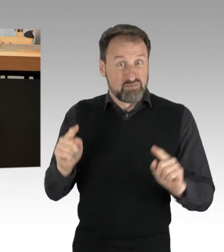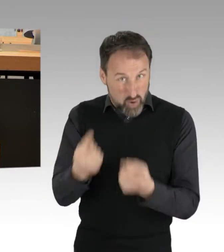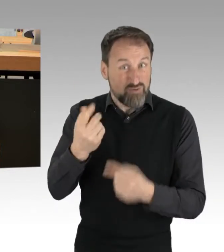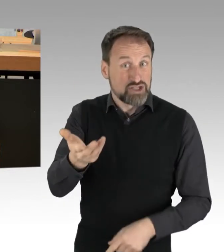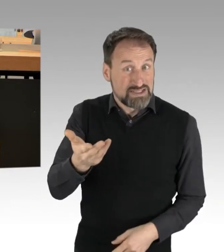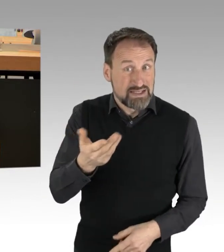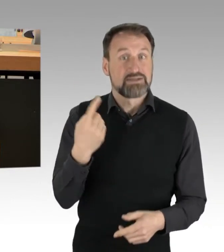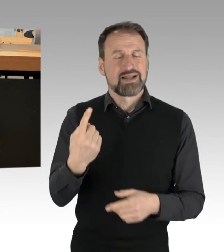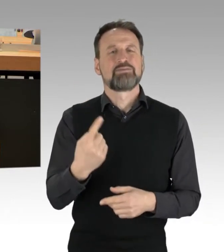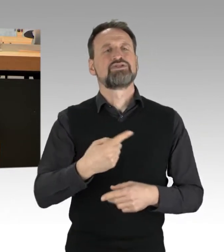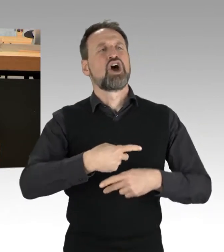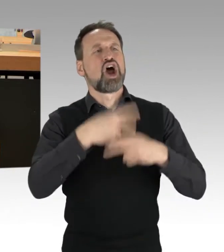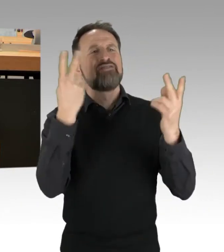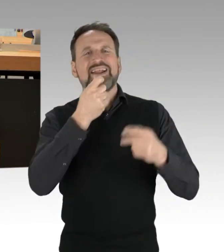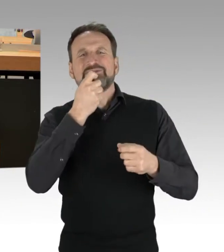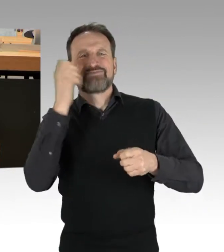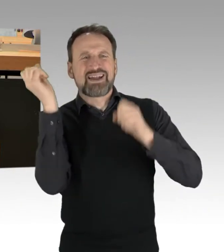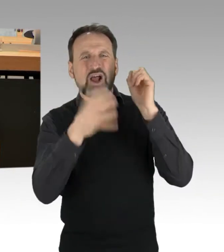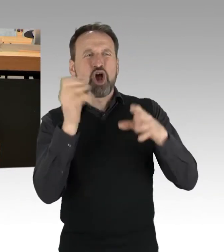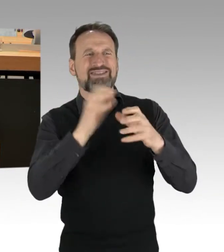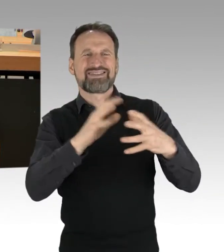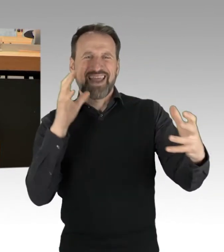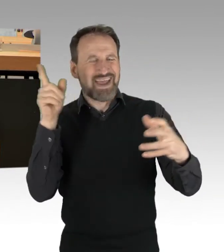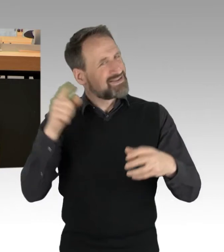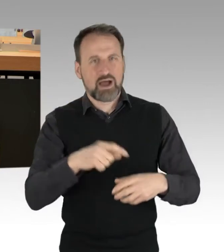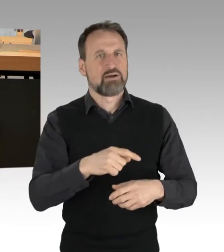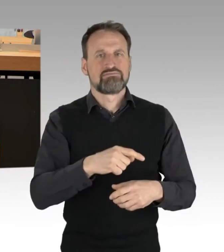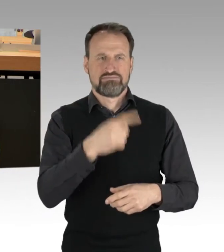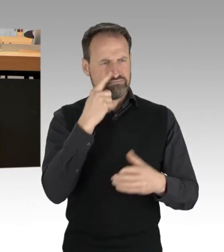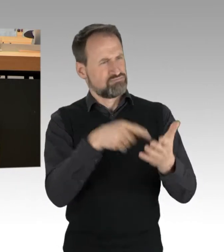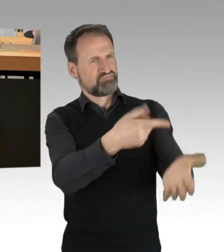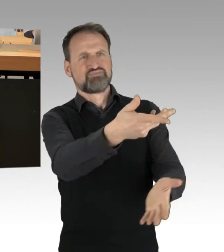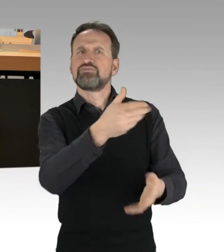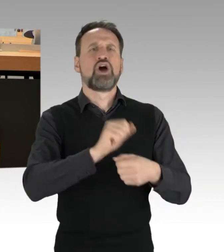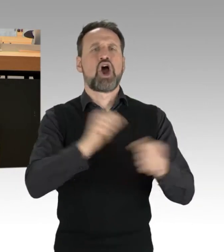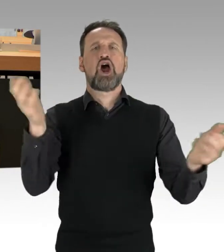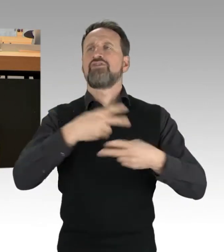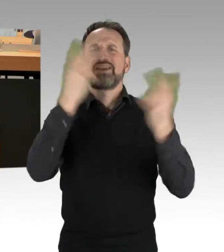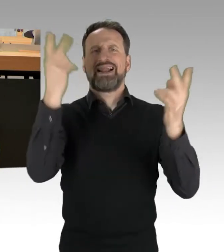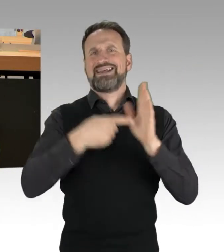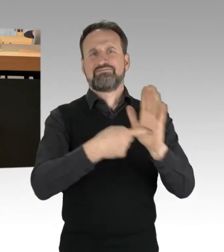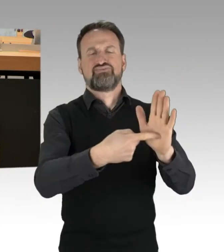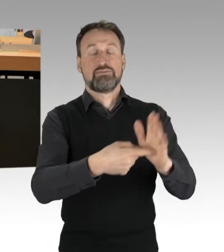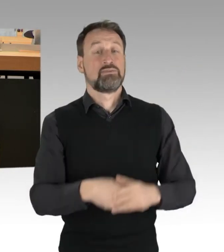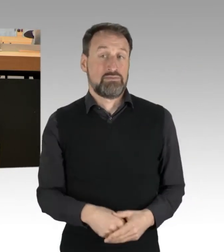Vielleicht ist es Ihre politische Antwort an ihn. Die volle Härte des Gesetzes. Meine ist es nicht.